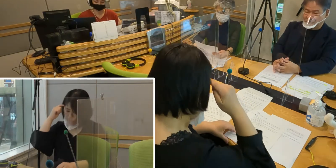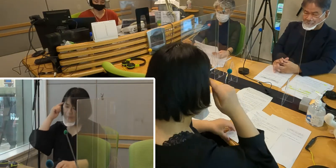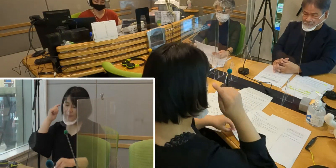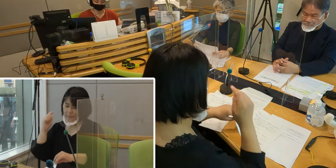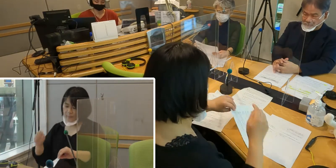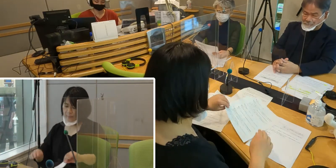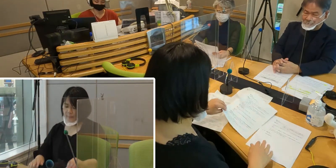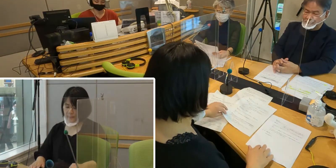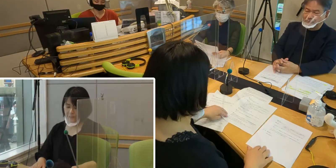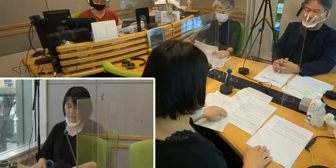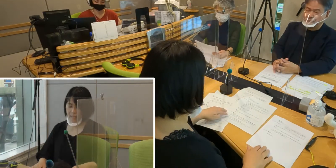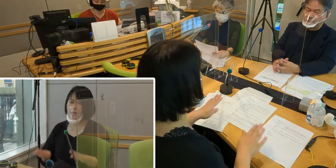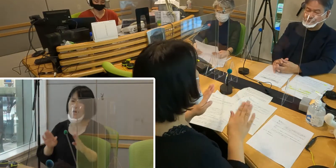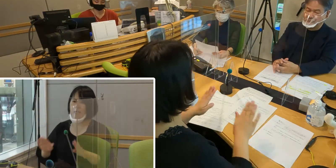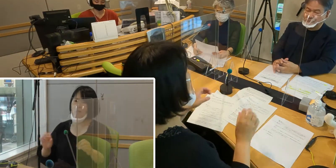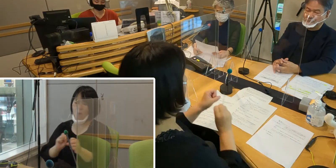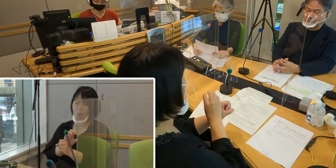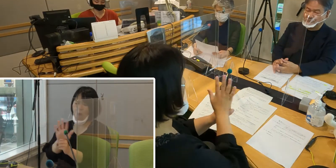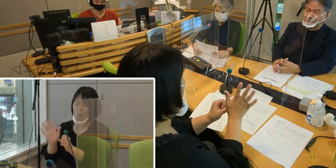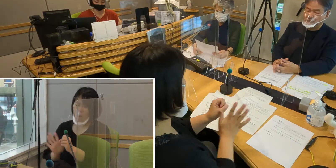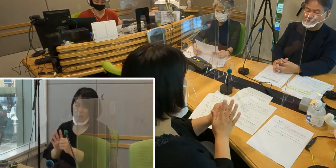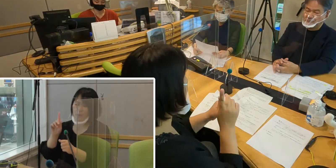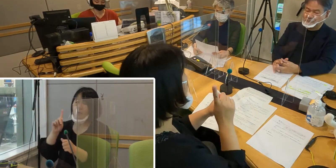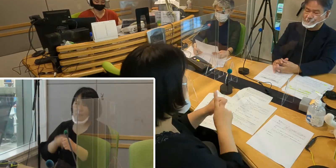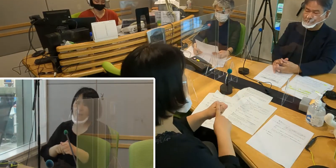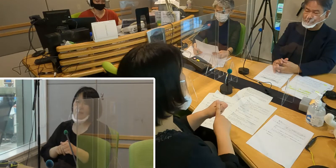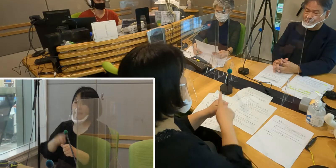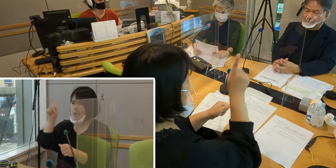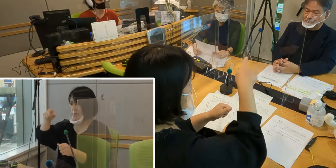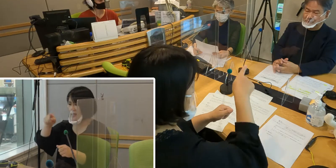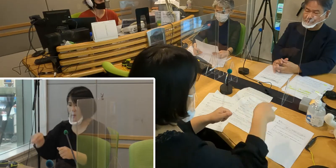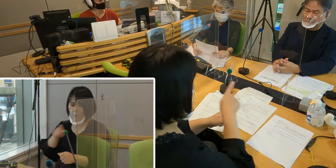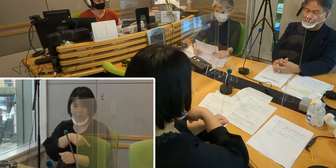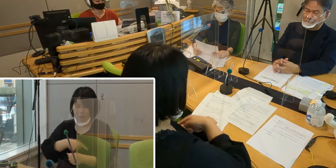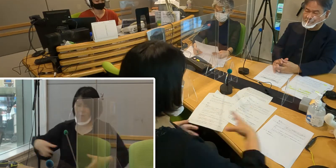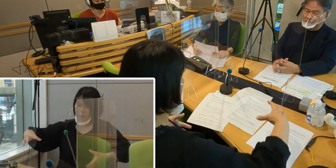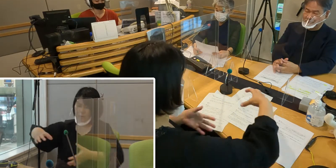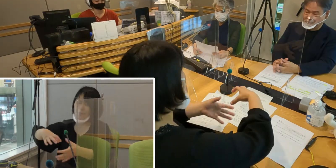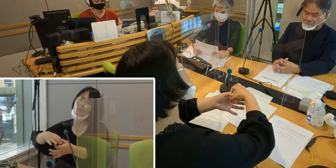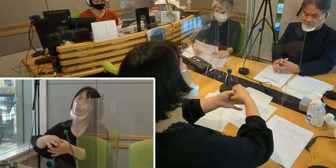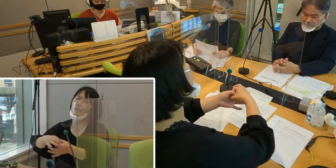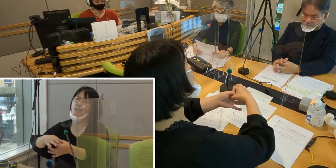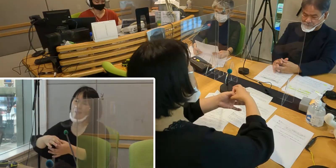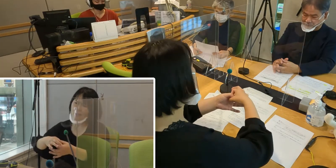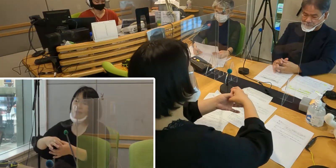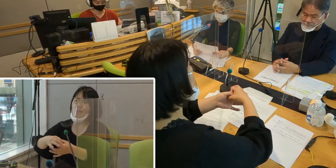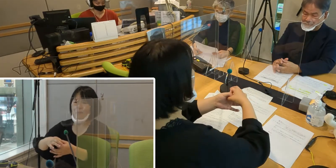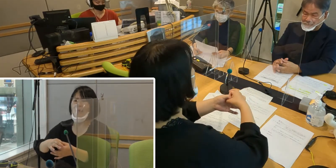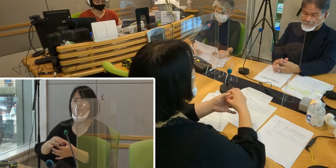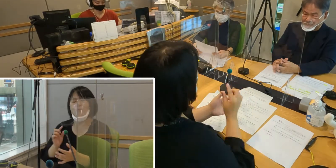今はコロナのために人と人との繋がりが とても難しくなっていますね。